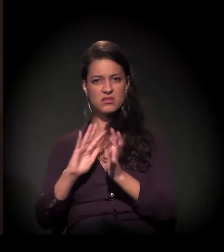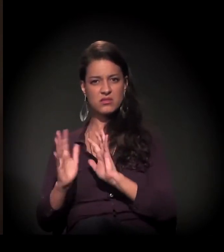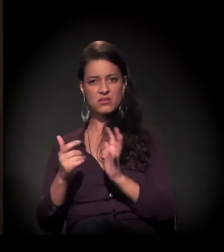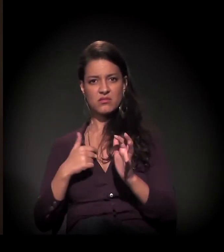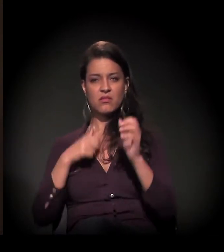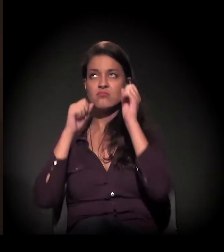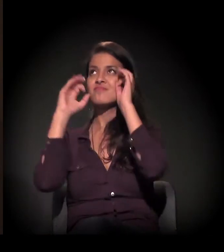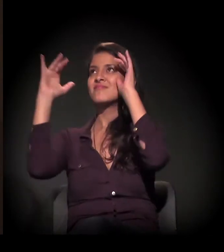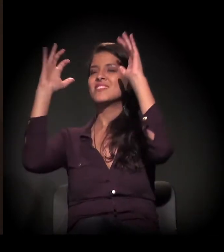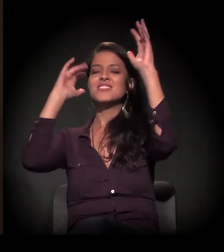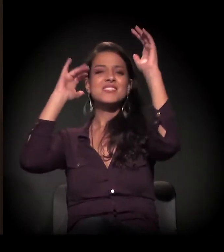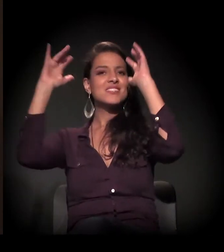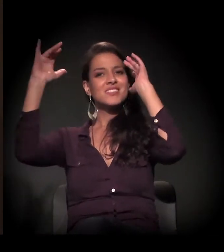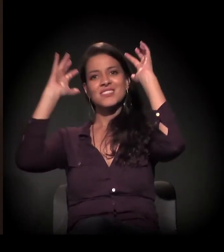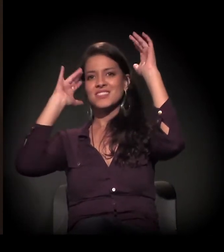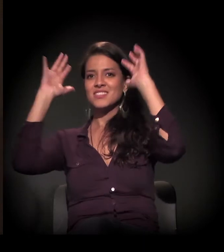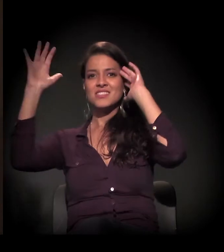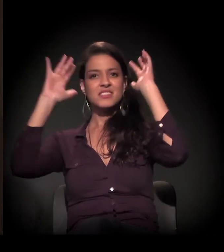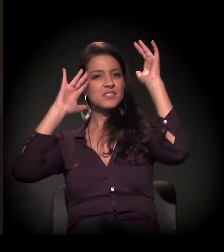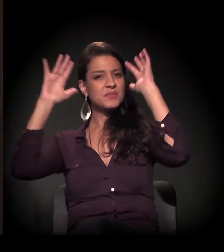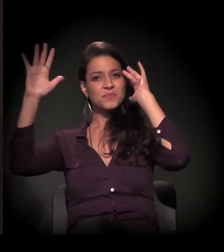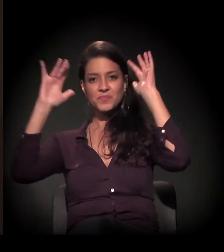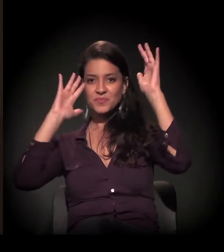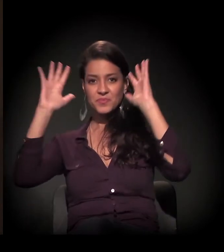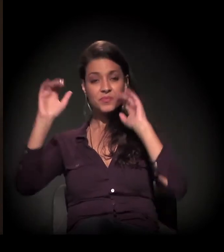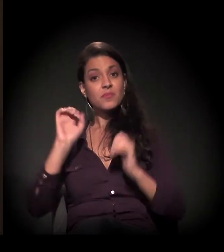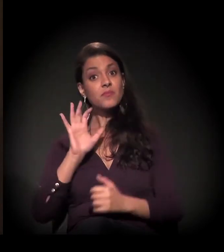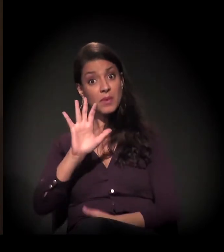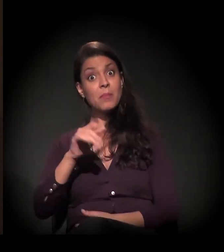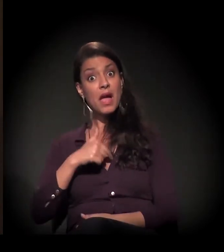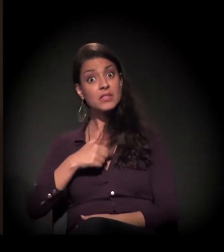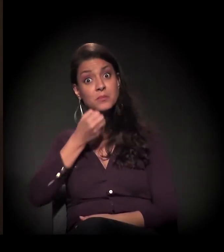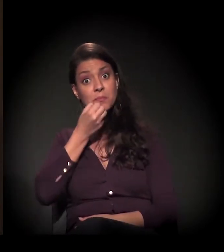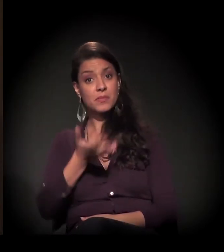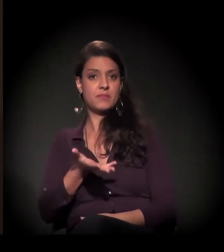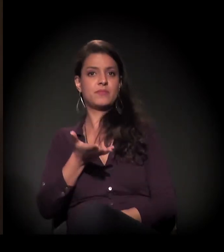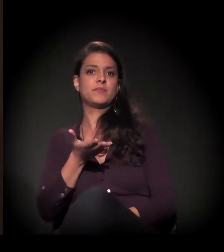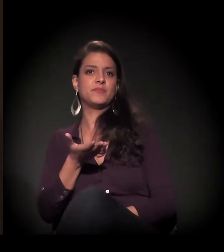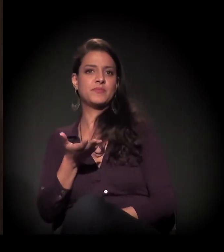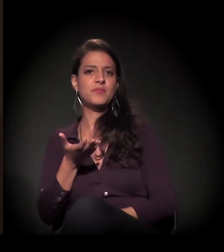Eu delirava, mas eu delirava para o bem.